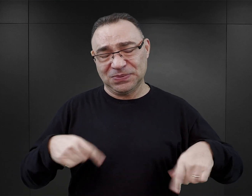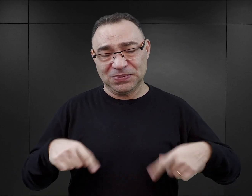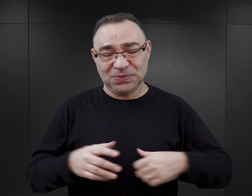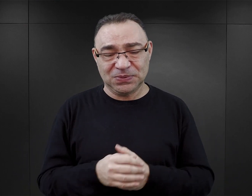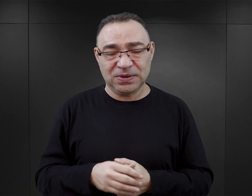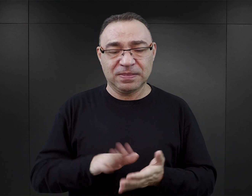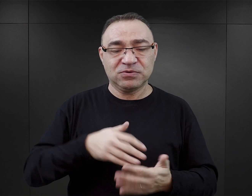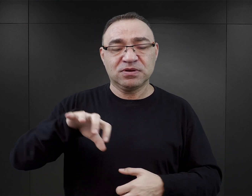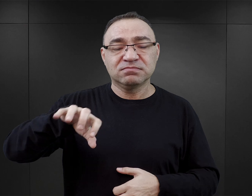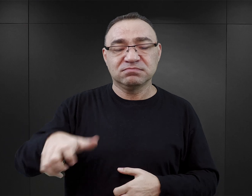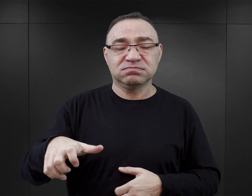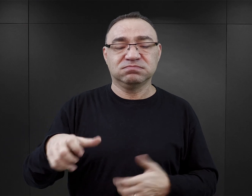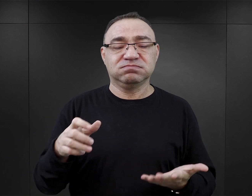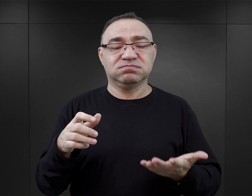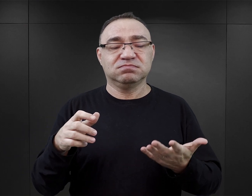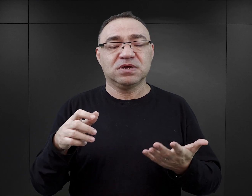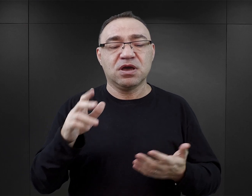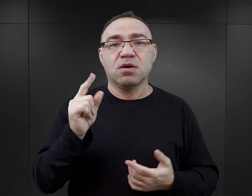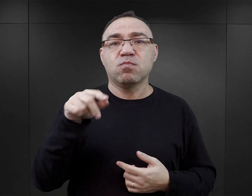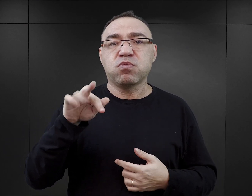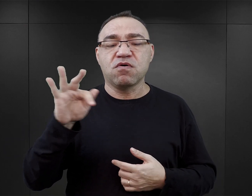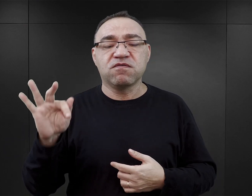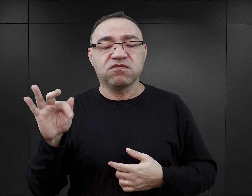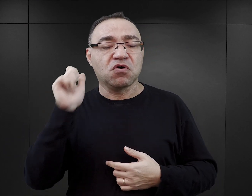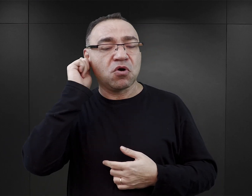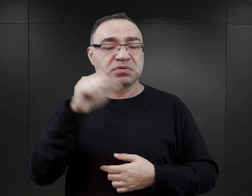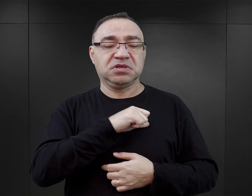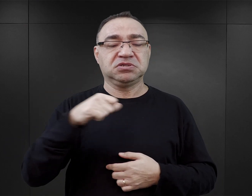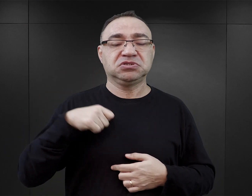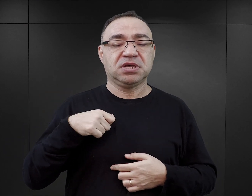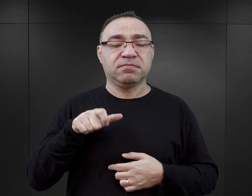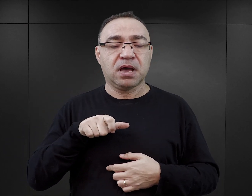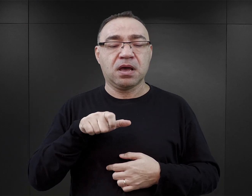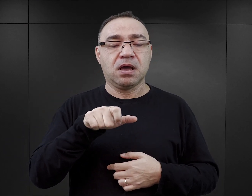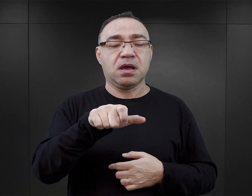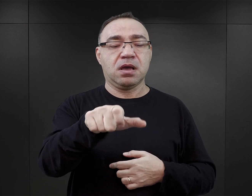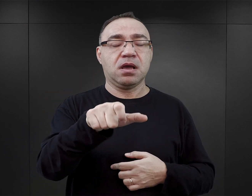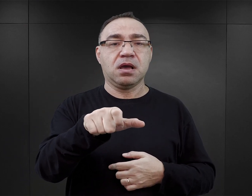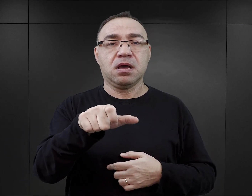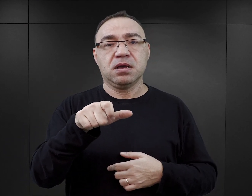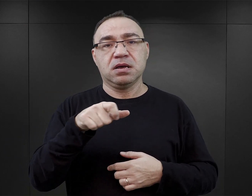W komandzie Puff na przykład są sceny, w których więźniarka przemierza sama trasę z obozu macierzystego do Birkenau.